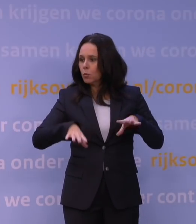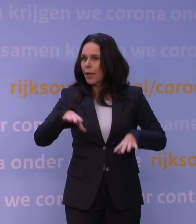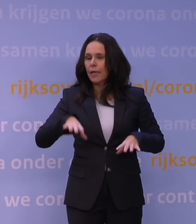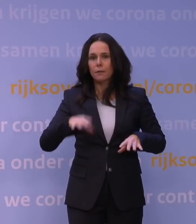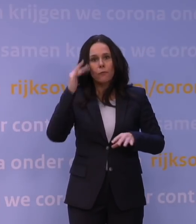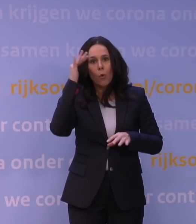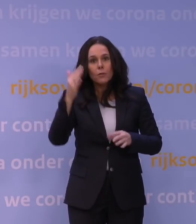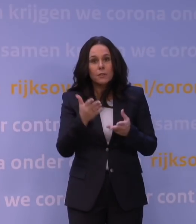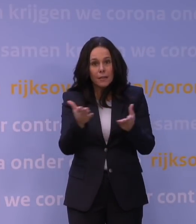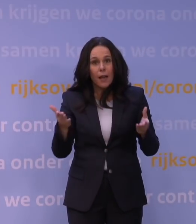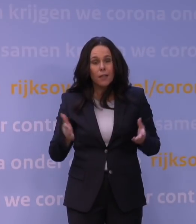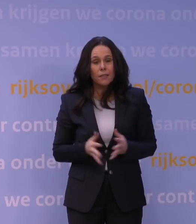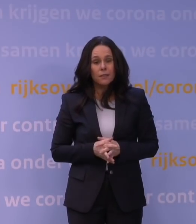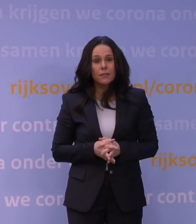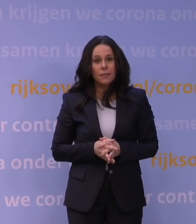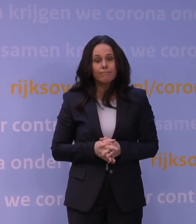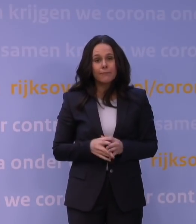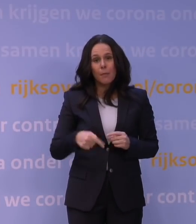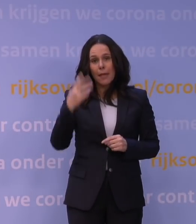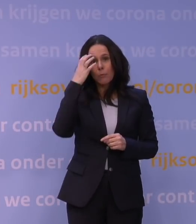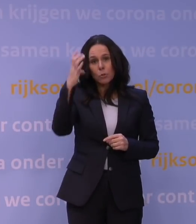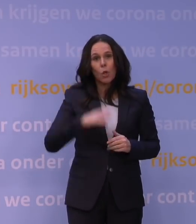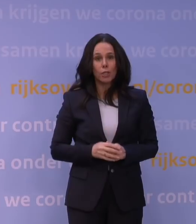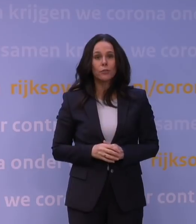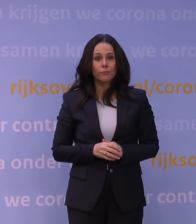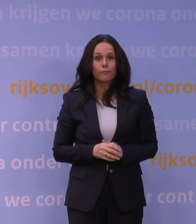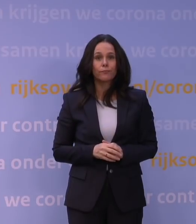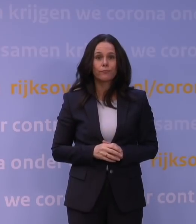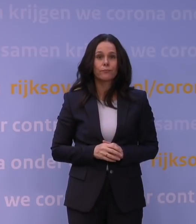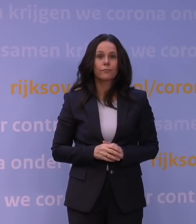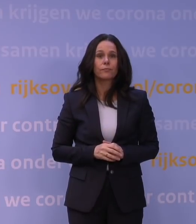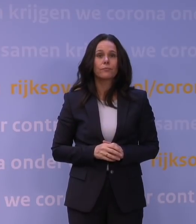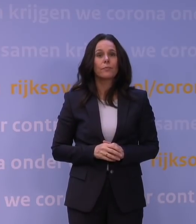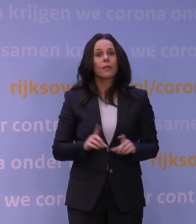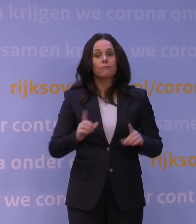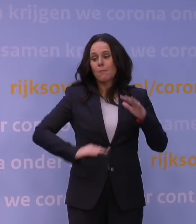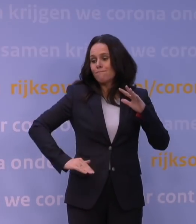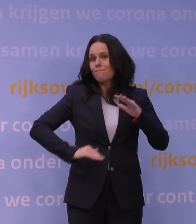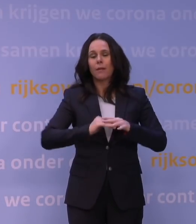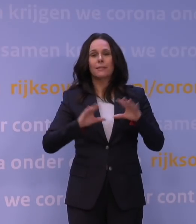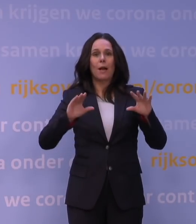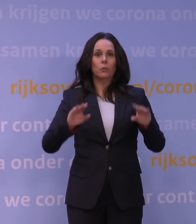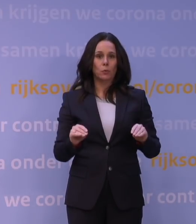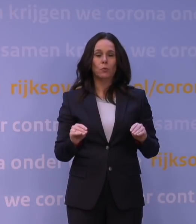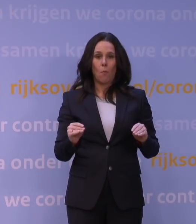toch tot grote zorg leidt en dat je daar graag het maximale aan wilt doen om dat te voorkomen.